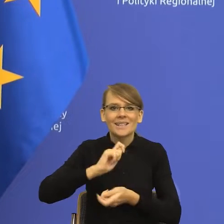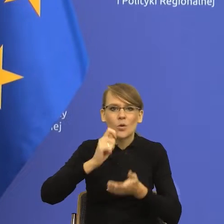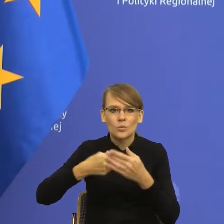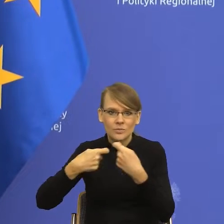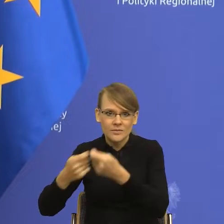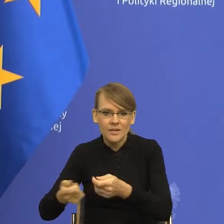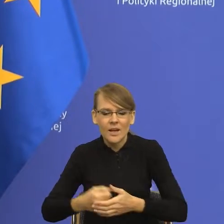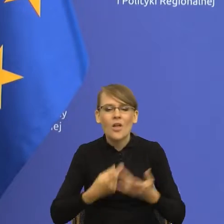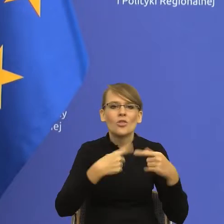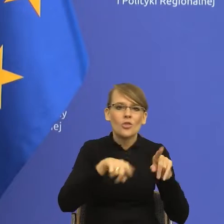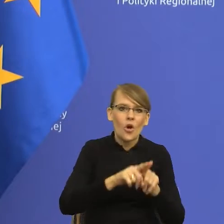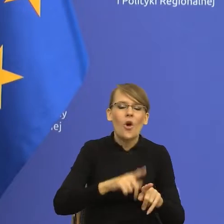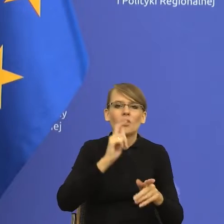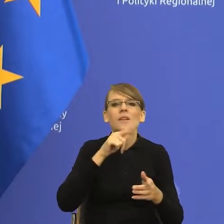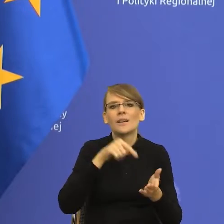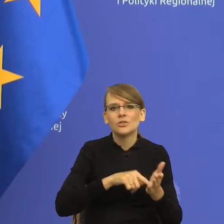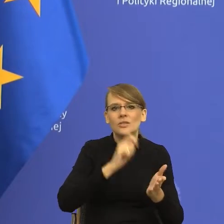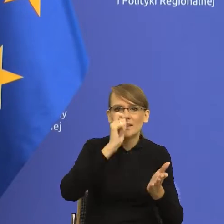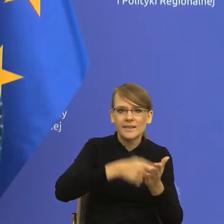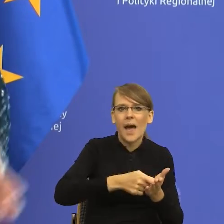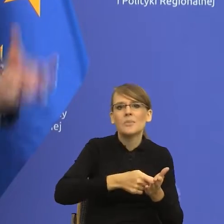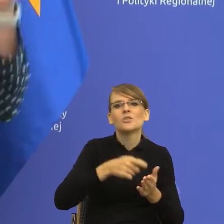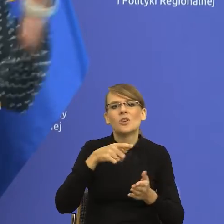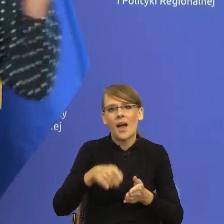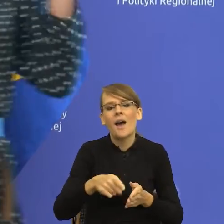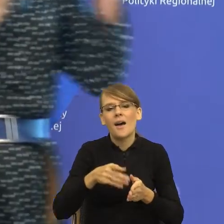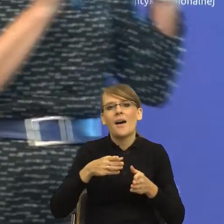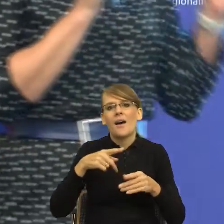transakcji kupna sprzedaży. Zauważcie Państwo, istota ta sama